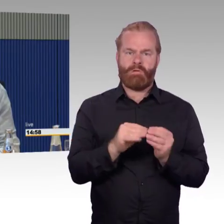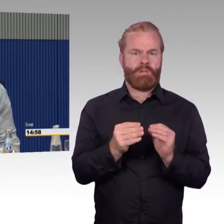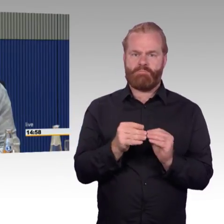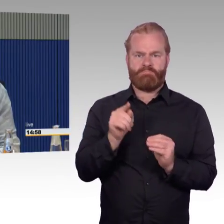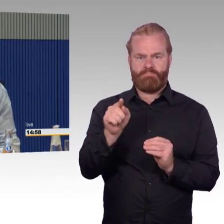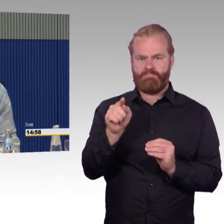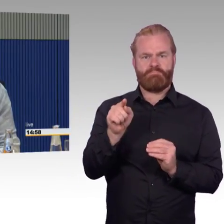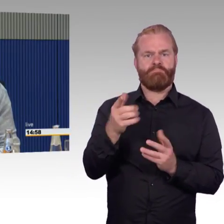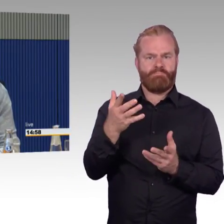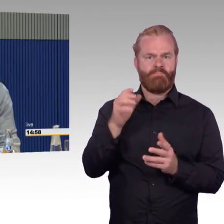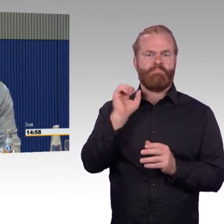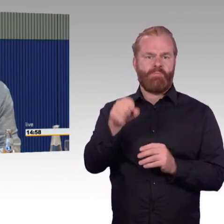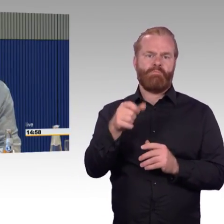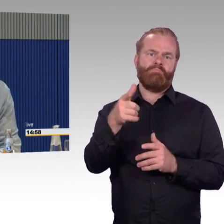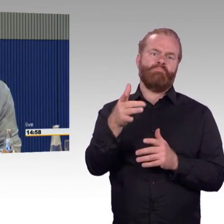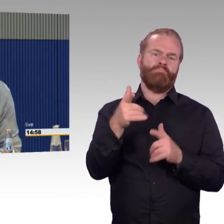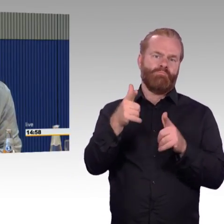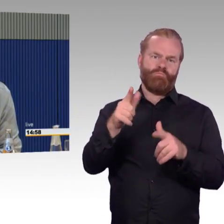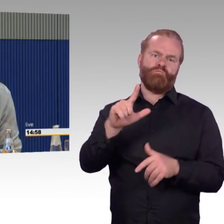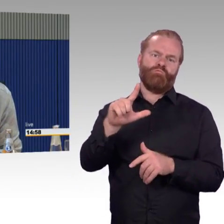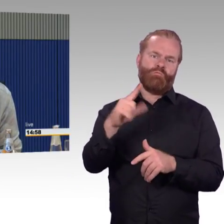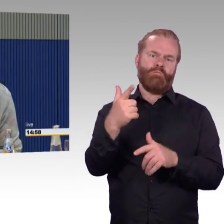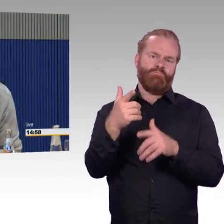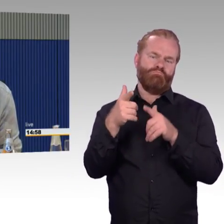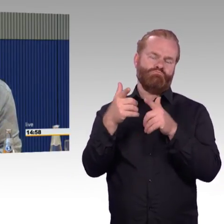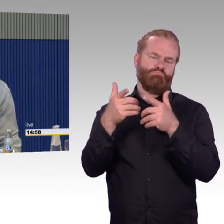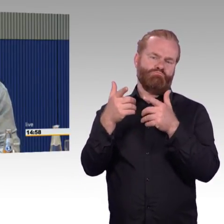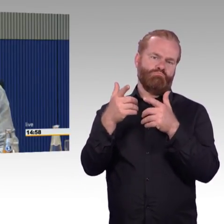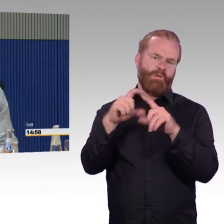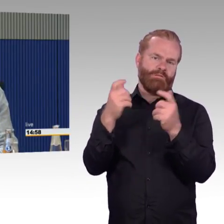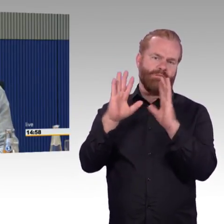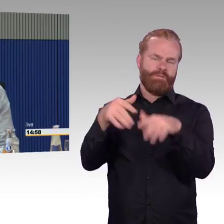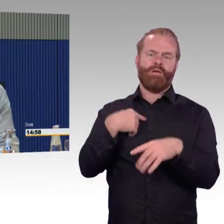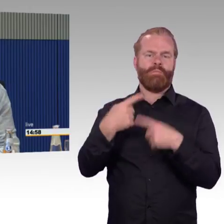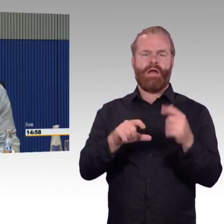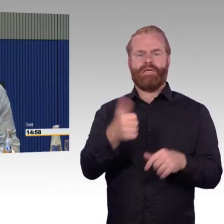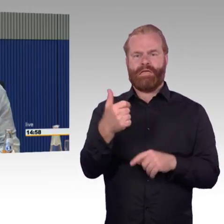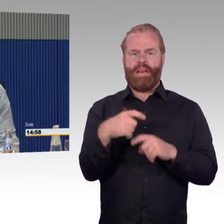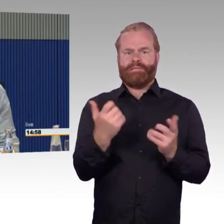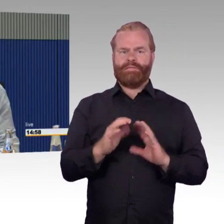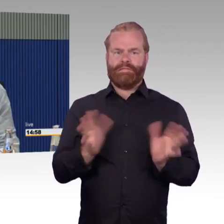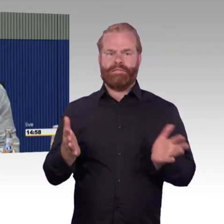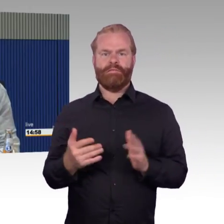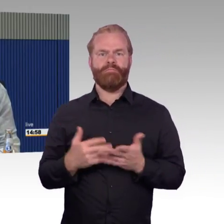nicht auch in einem ICE erster Klasse fahren können, wenn er es wünscht? Ich habe auch darauf hingewiesen,